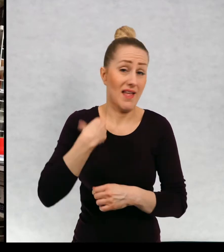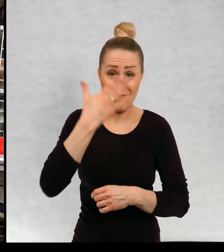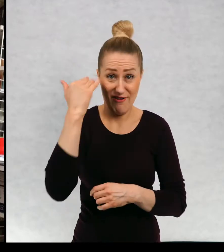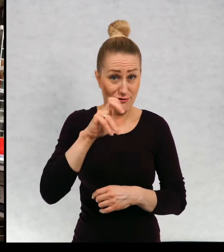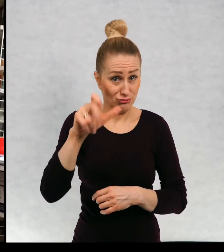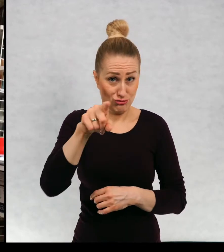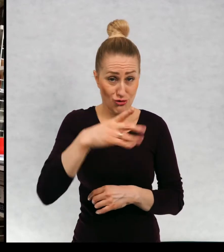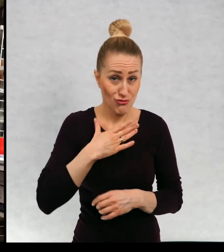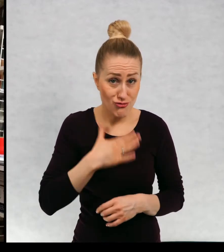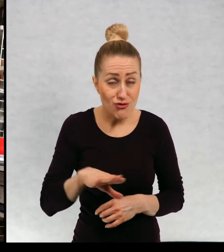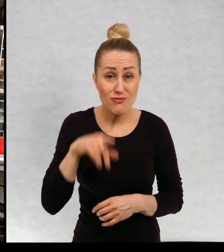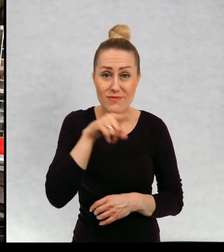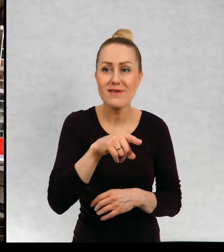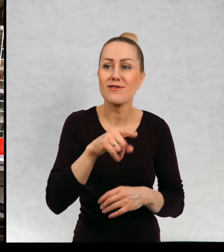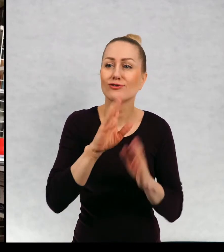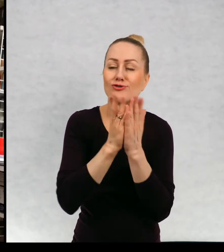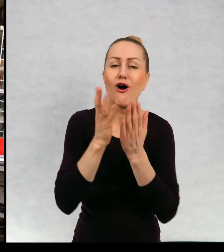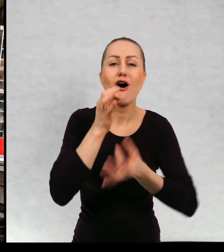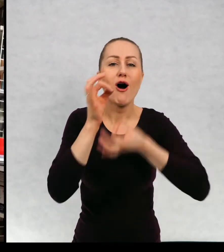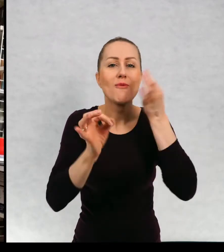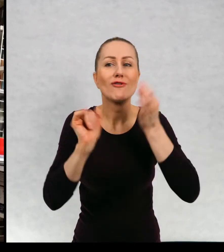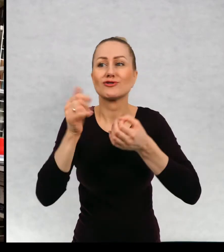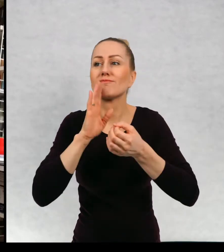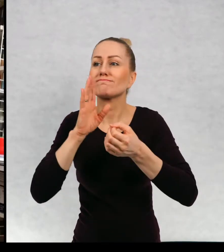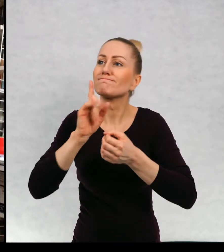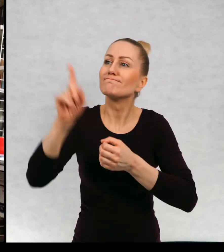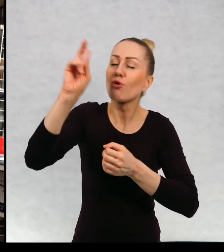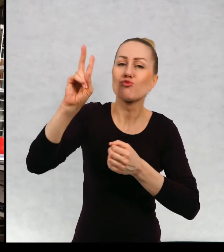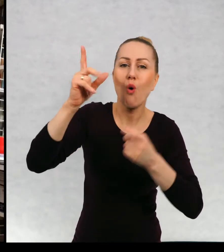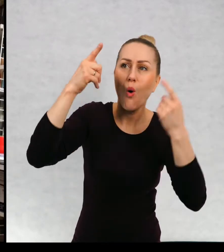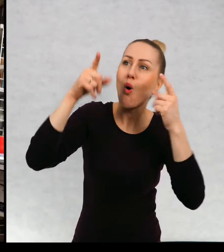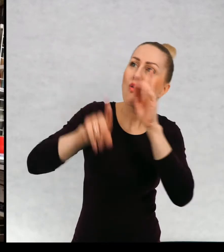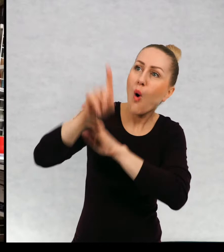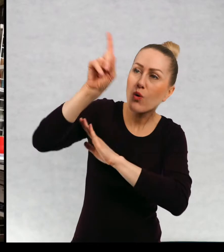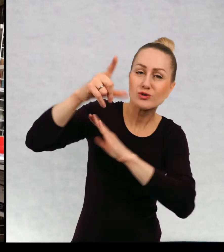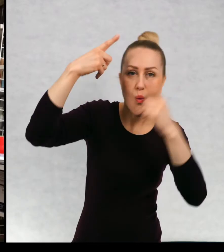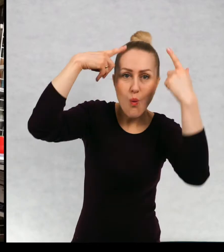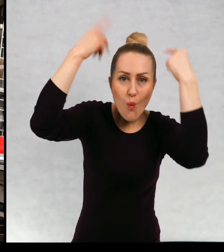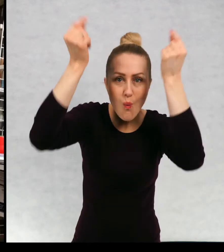się istoty z innych światów czy wolicie, gdzie książki